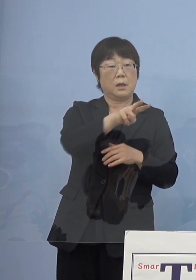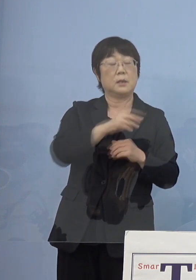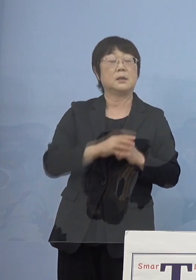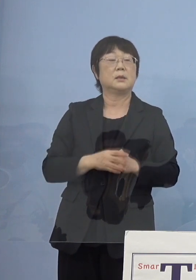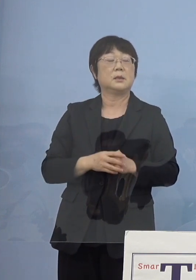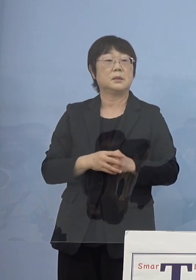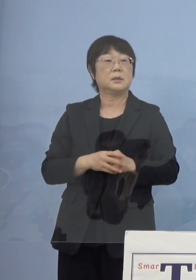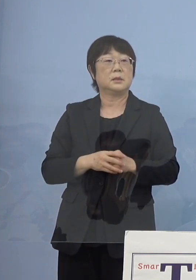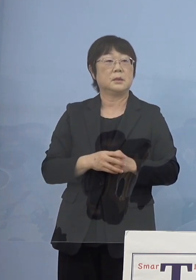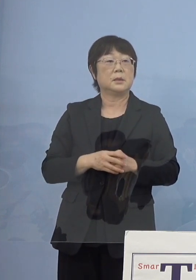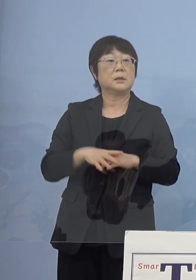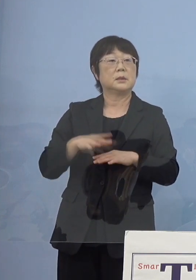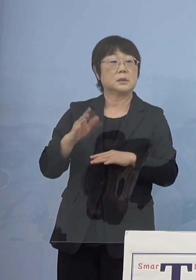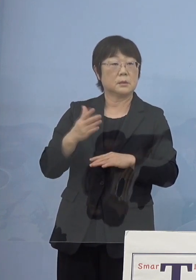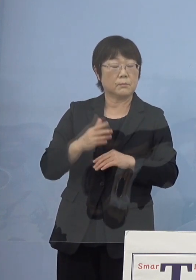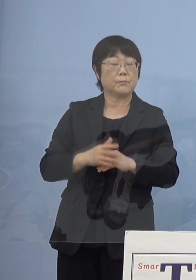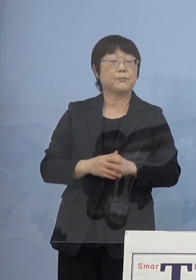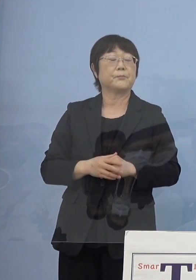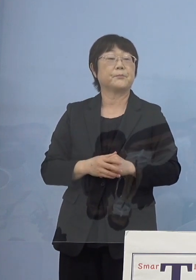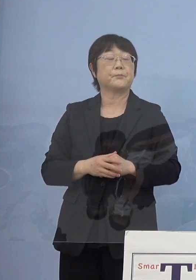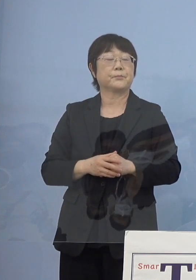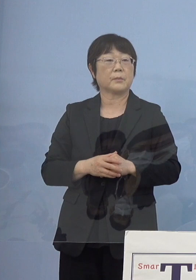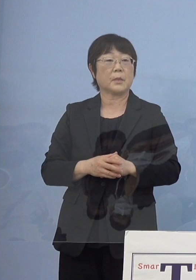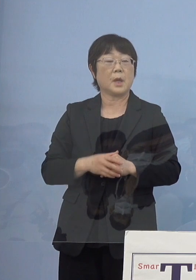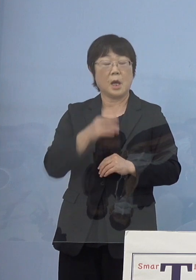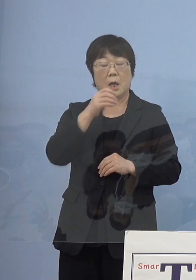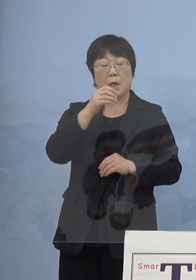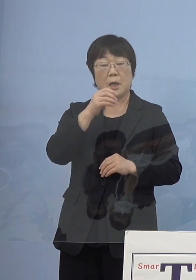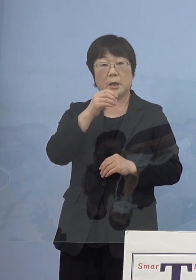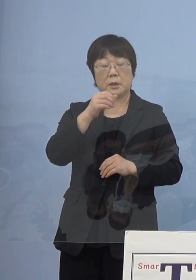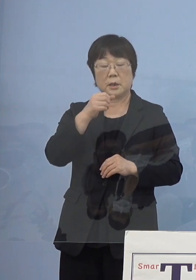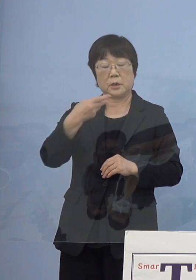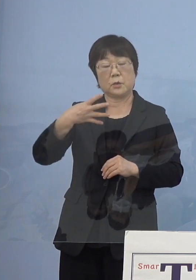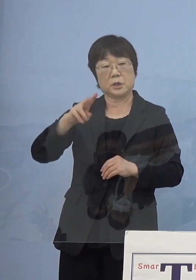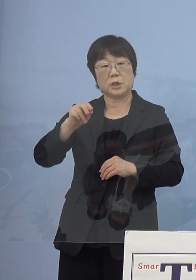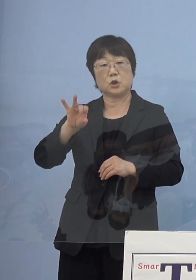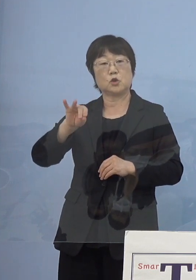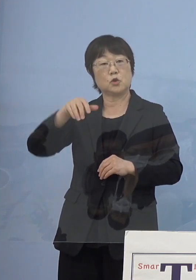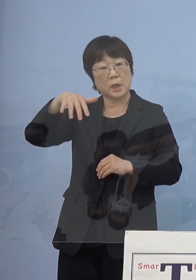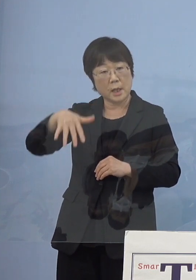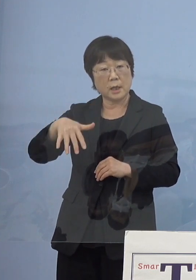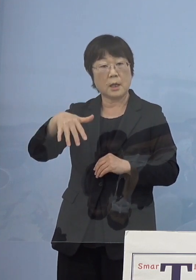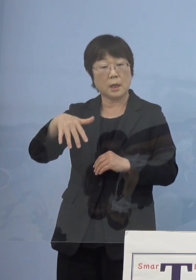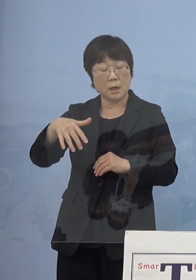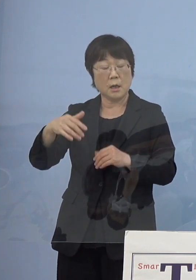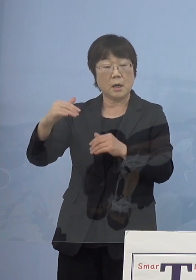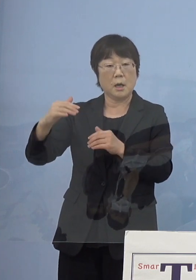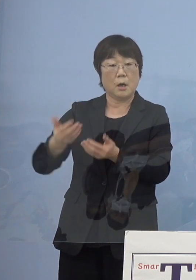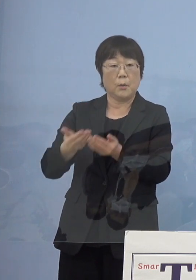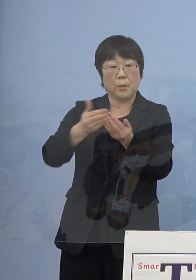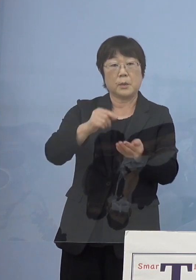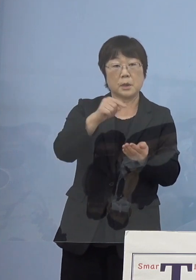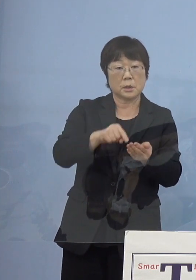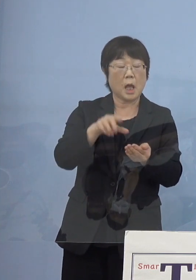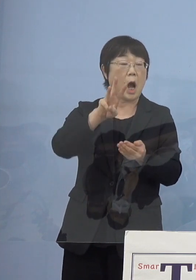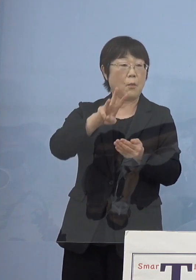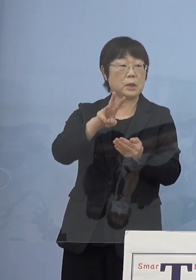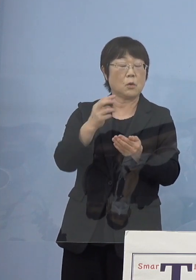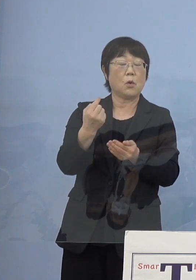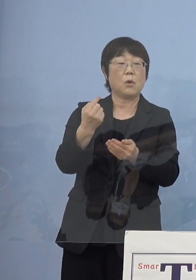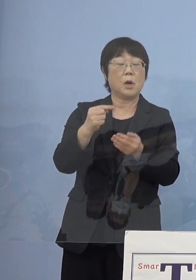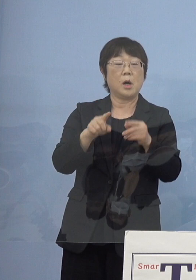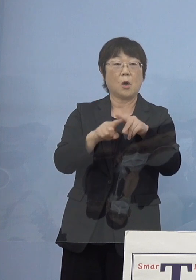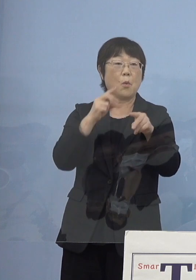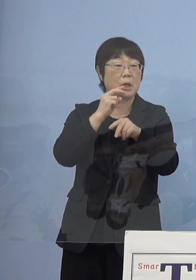しかし最初に（源）義経が上陸をしたのは 当時の勝浦、阿波の国勝浦ということで今の小松島（市）ね